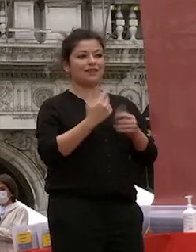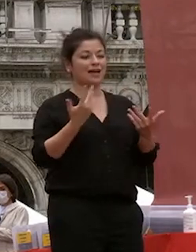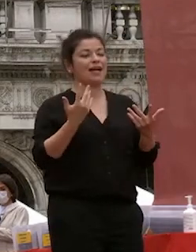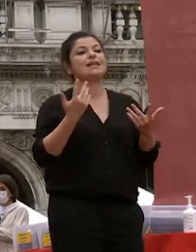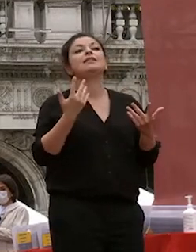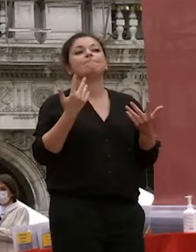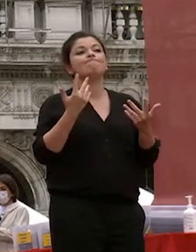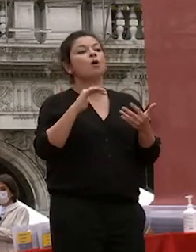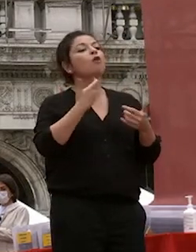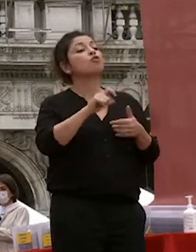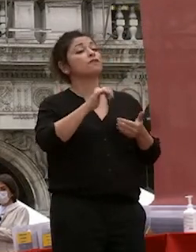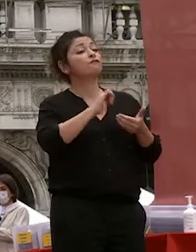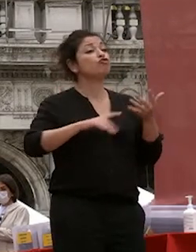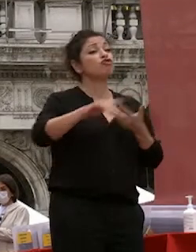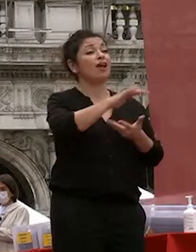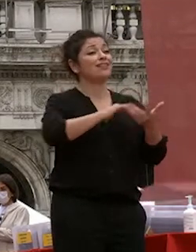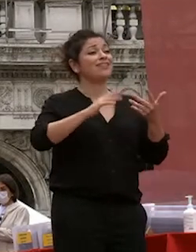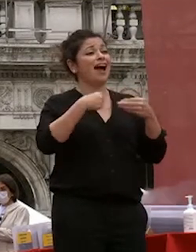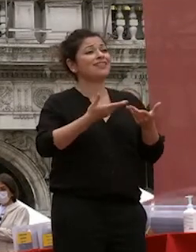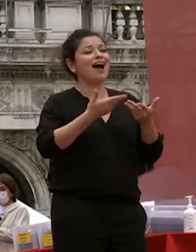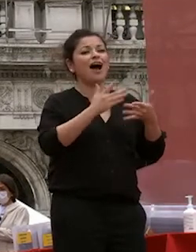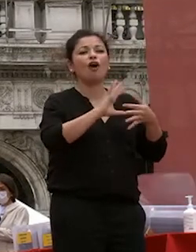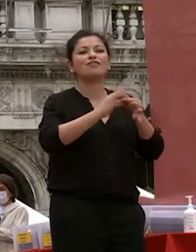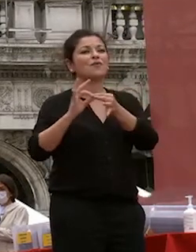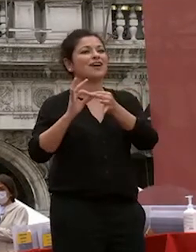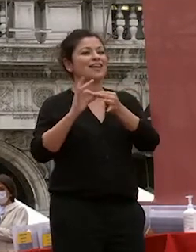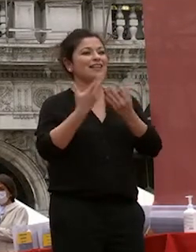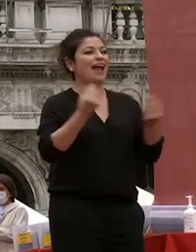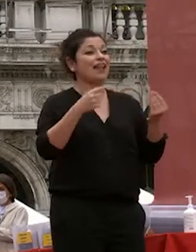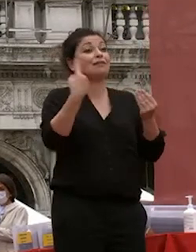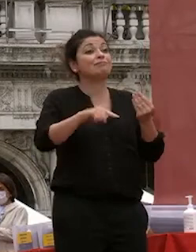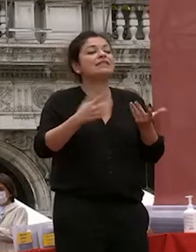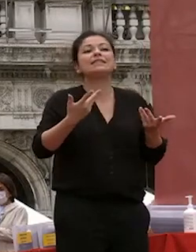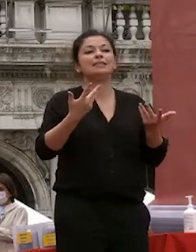che la socialità la rende possibile nel discorso di ieri telmo pievani che non